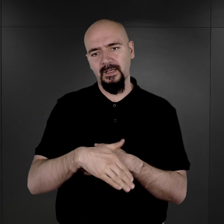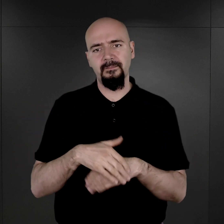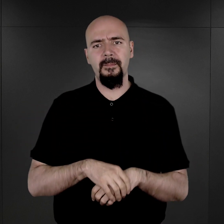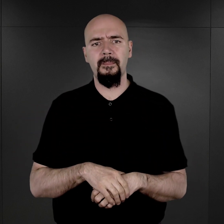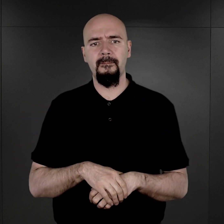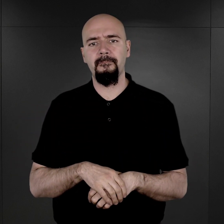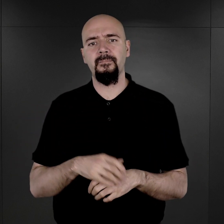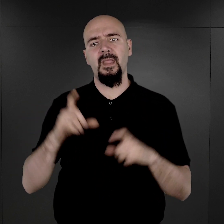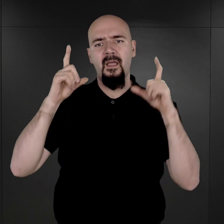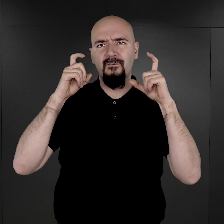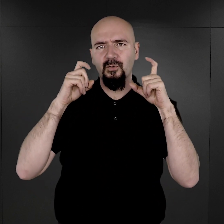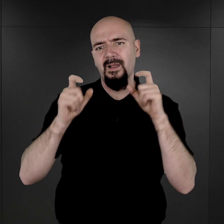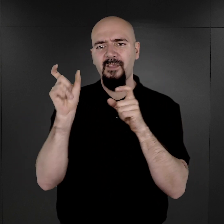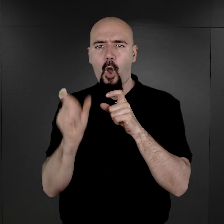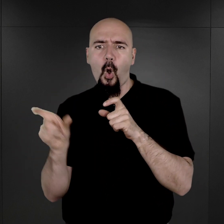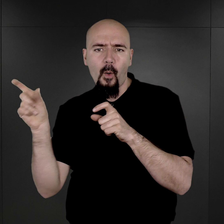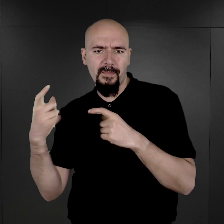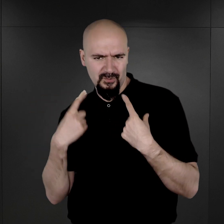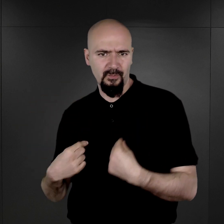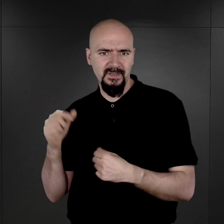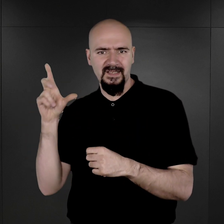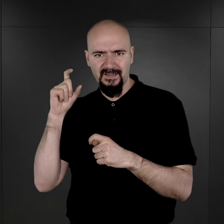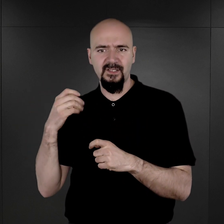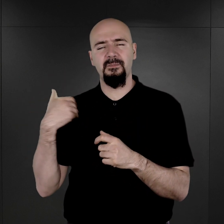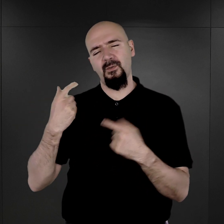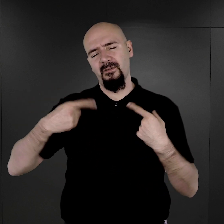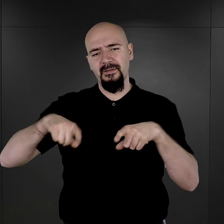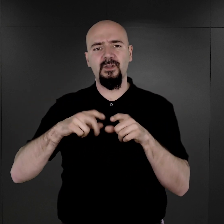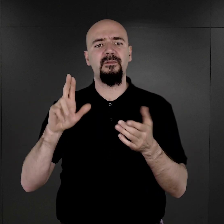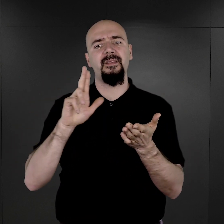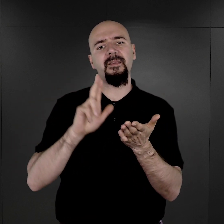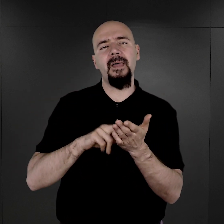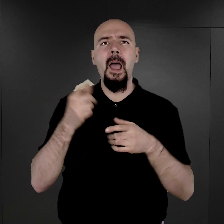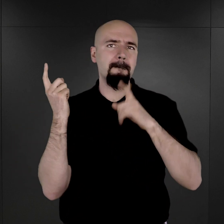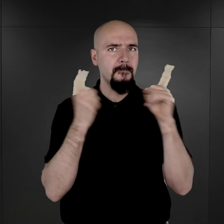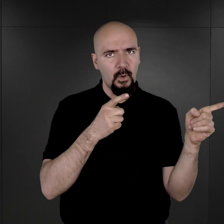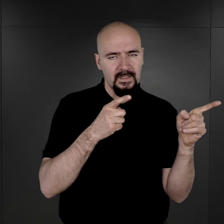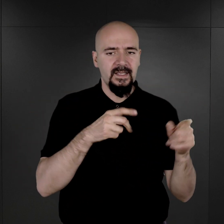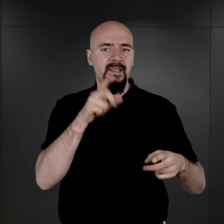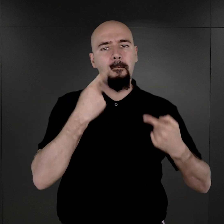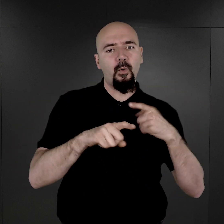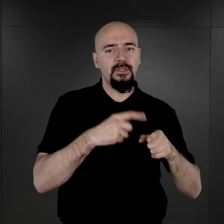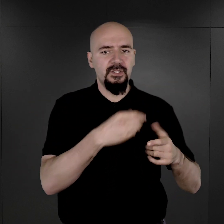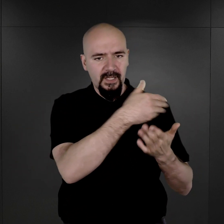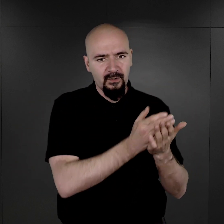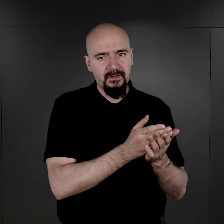Fotografie personalne więźniów były wykonywane na polecenie Wydziału Politycznego, czyli obozowego Gestapo.